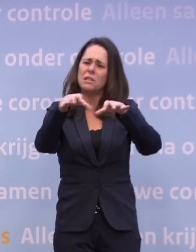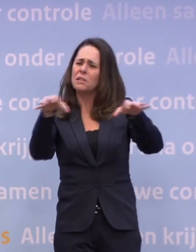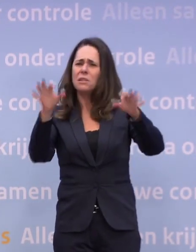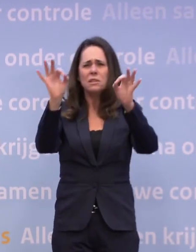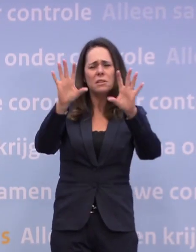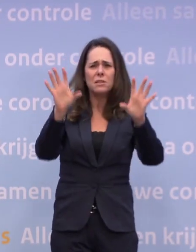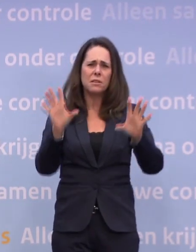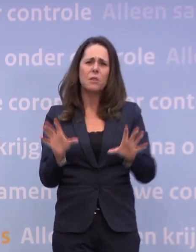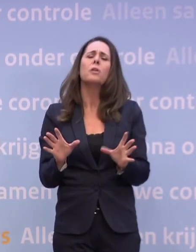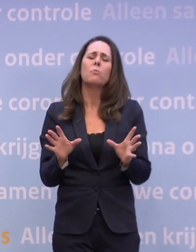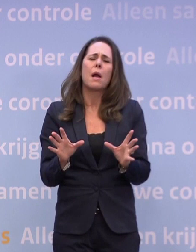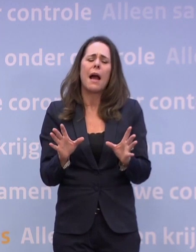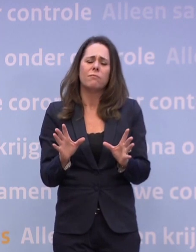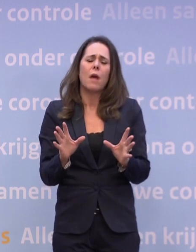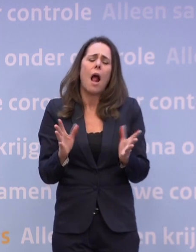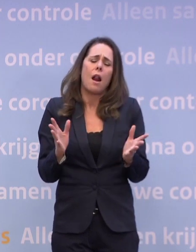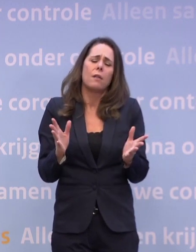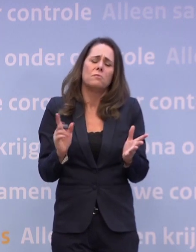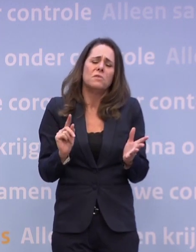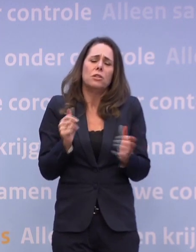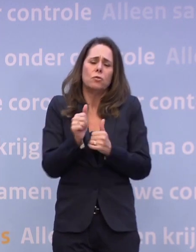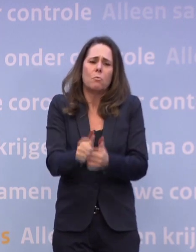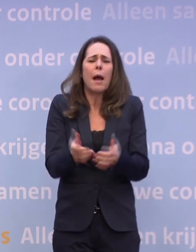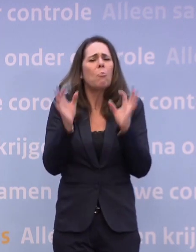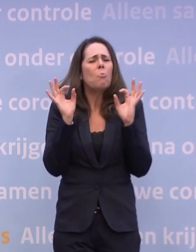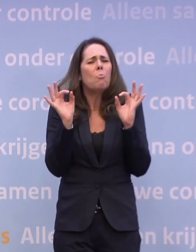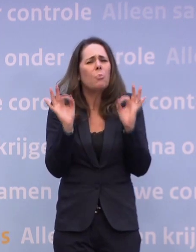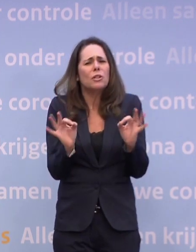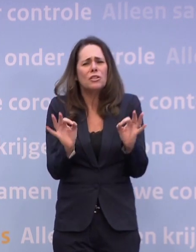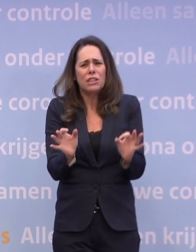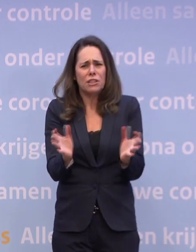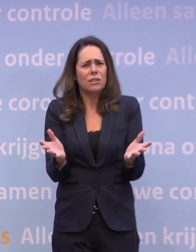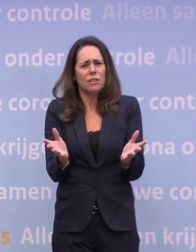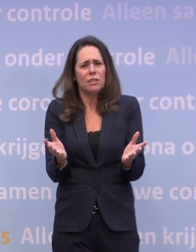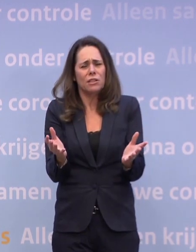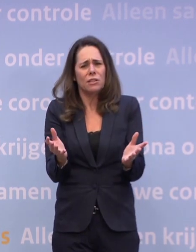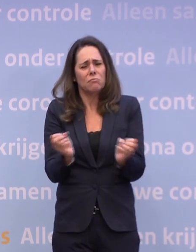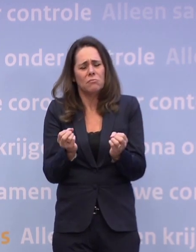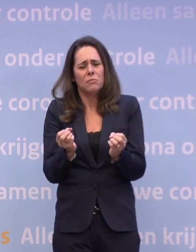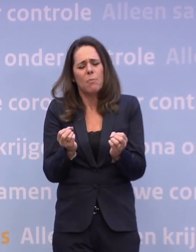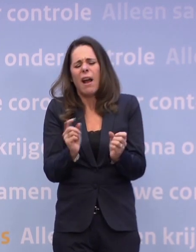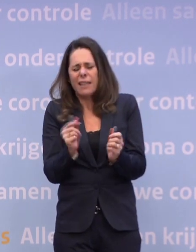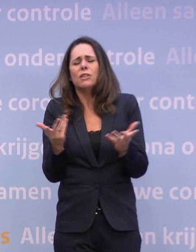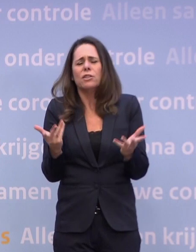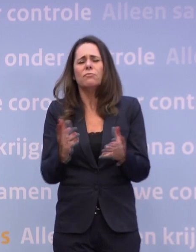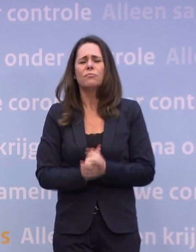Daar is wel enig effect, maar ik kan dat niet... ...we kunnen dat niet precies, exact vastzetten. Maar je ziet wel iets van een effect.